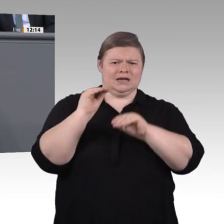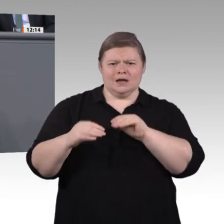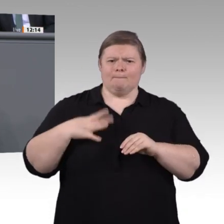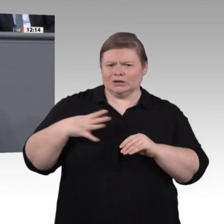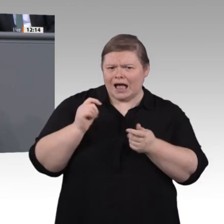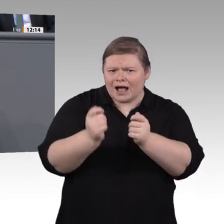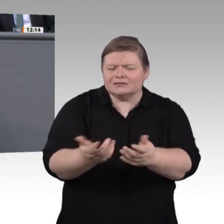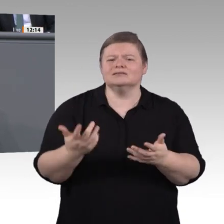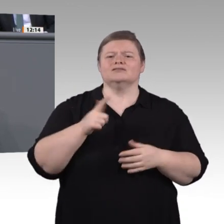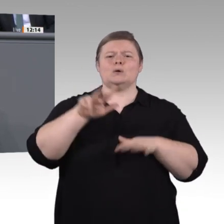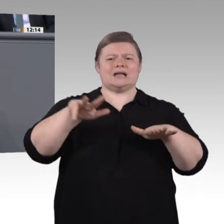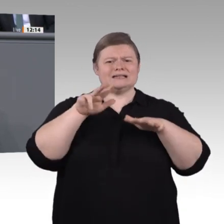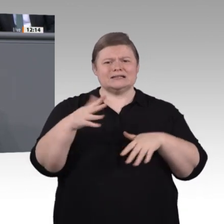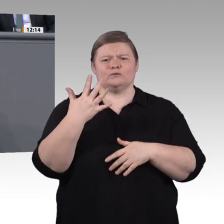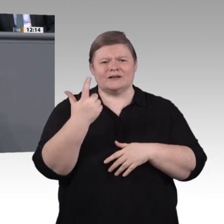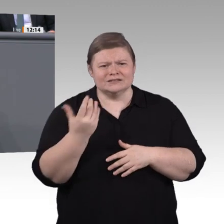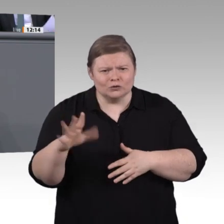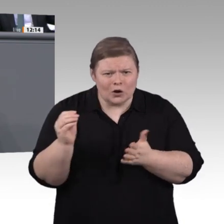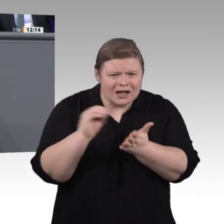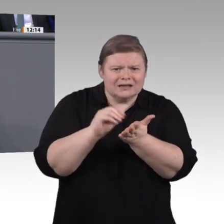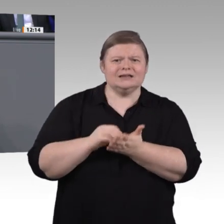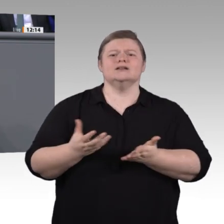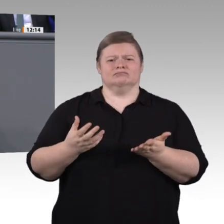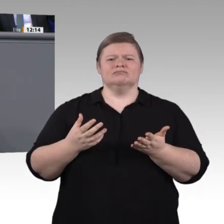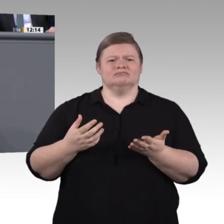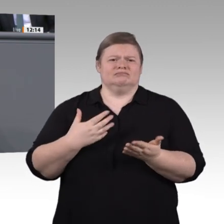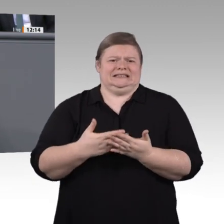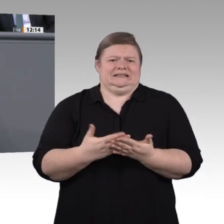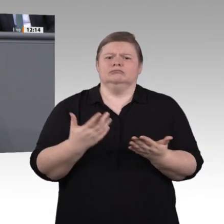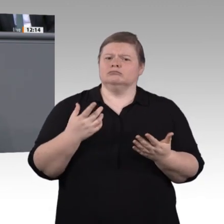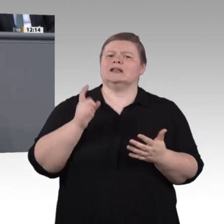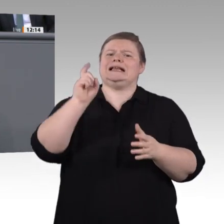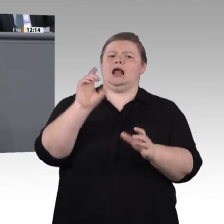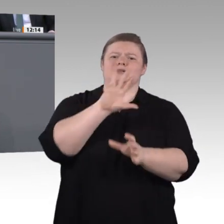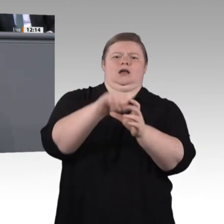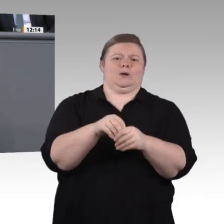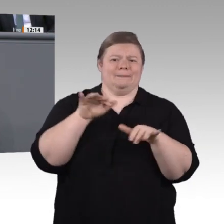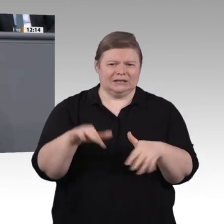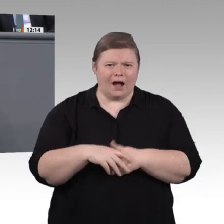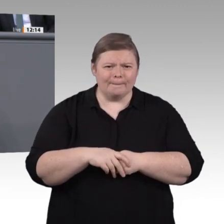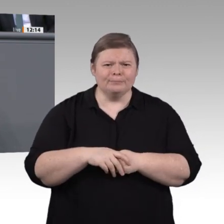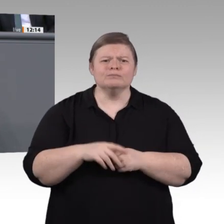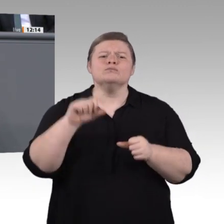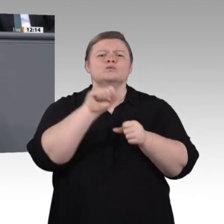Wie gehen wir mit disruptiven Entwicklungen, wie gehen wir mit neuen Arbeitswelten um? Passen unsere herkömmlichen Berufsbilder noch?